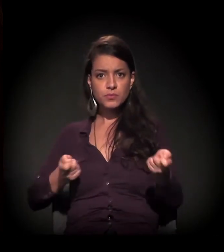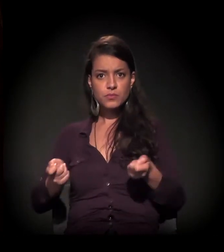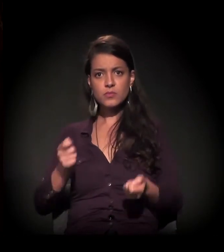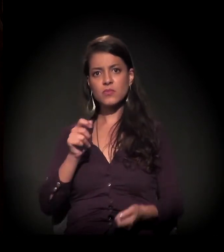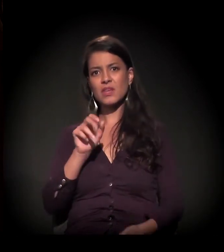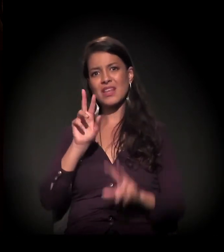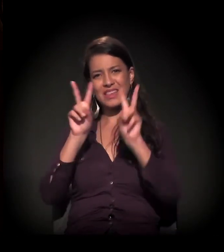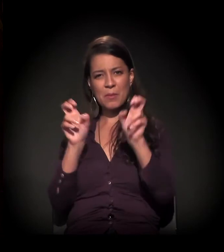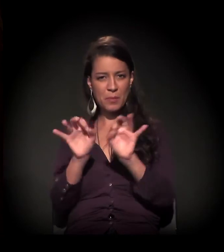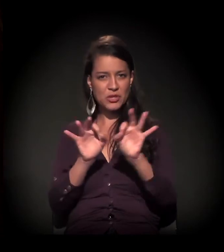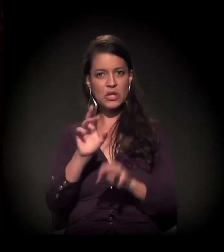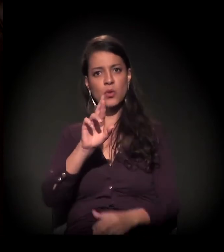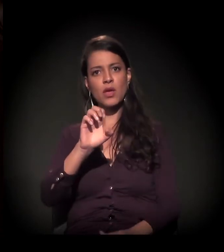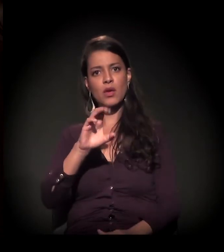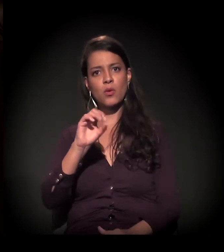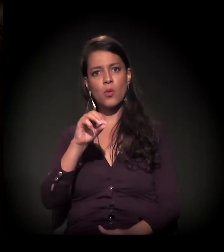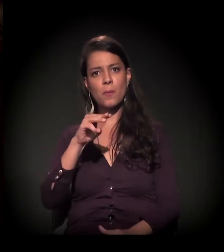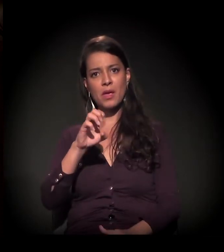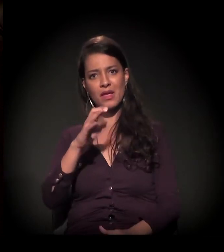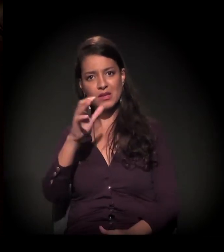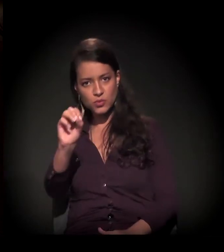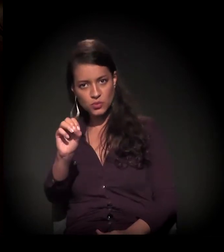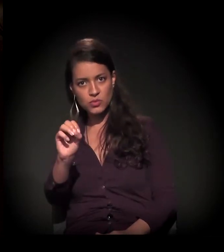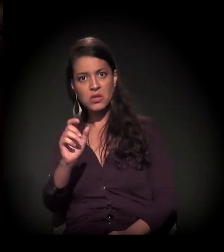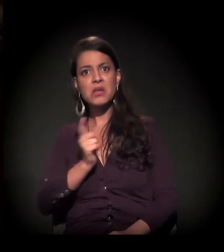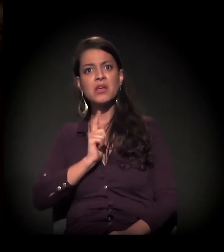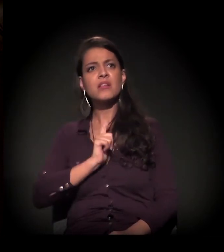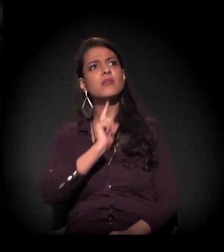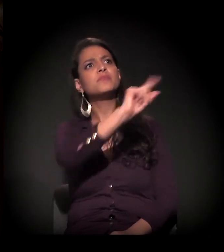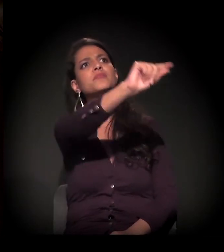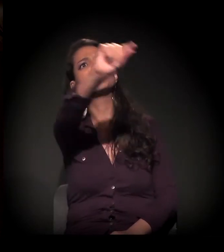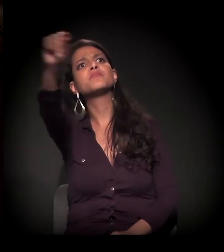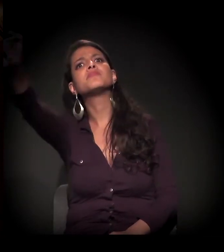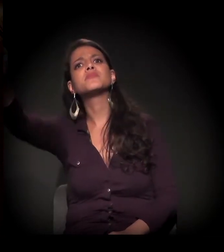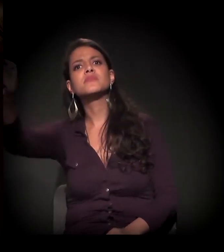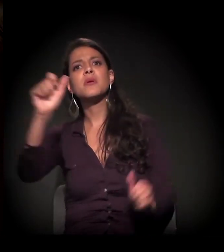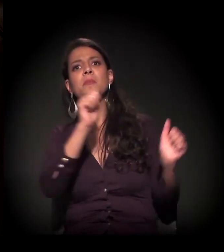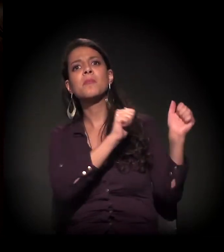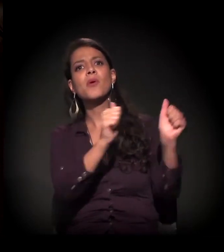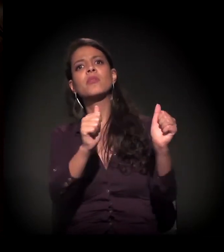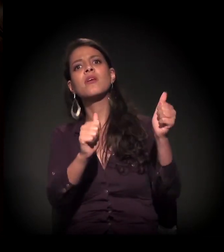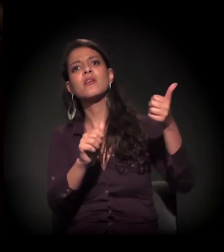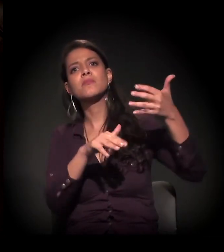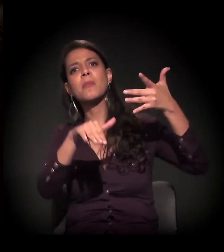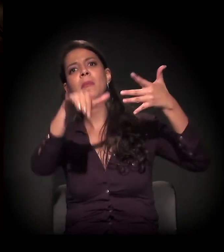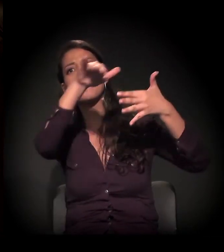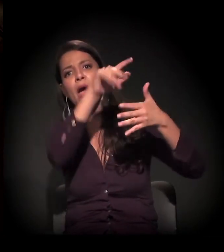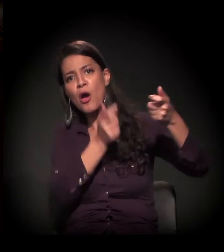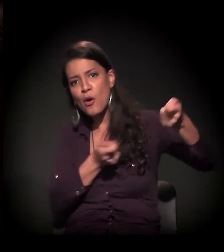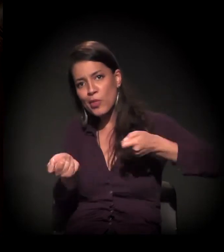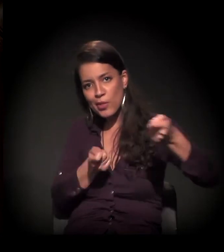que coordena o Recomeço, estavam diversas instâncias de controle